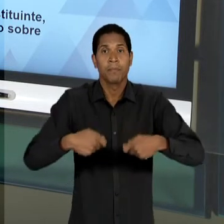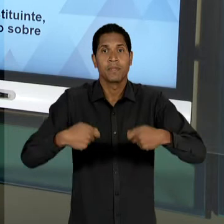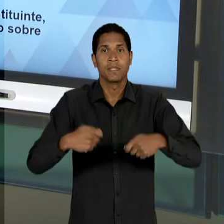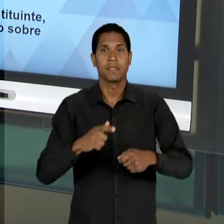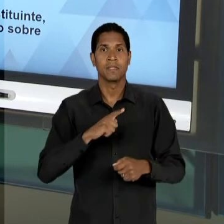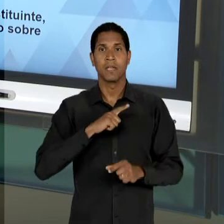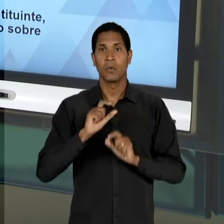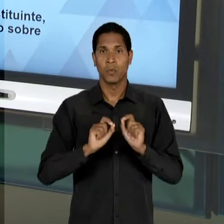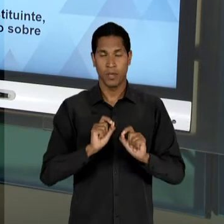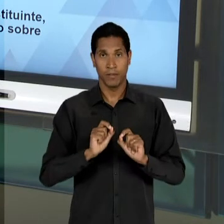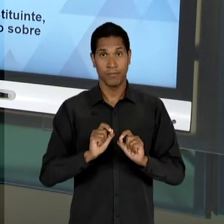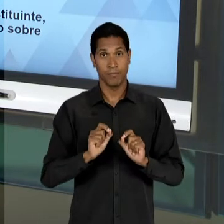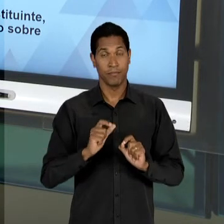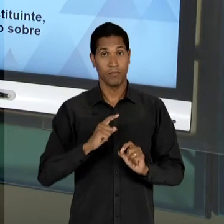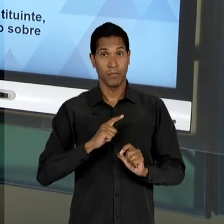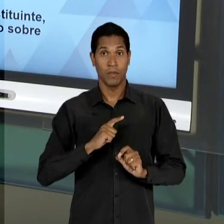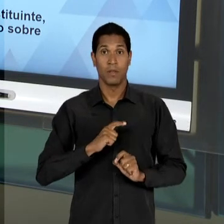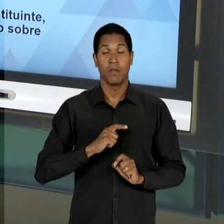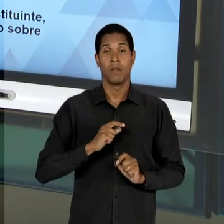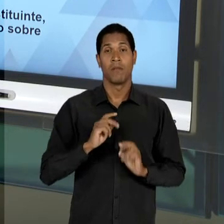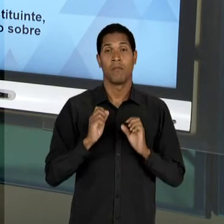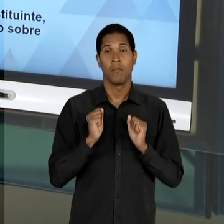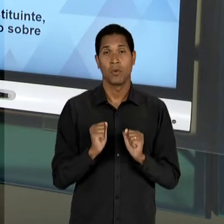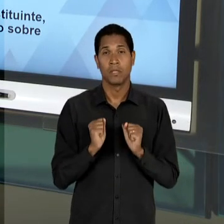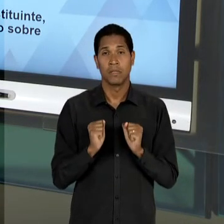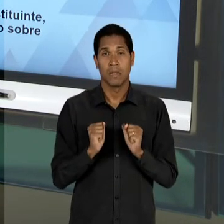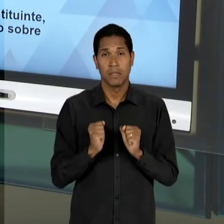DESENVOLVIMENTO INTEGRAL DAS POTENCIALIDADES DO